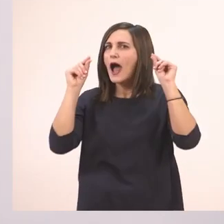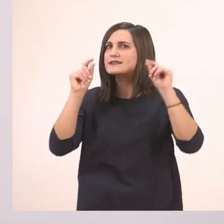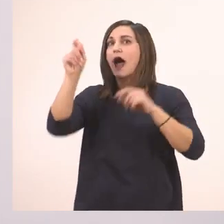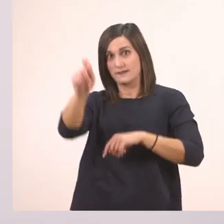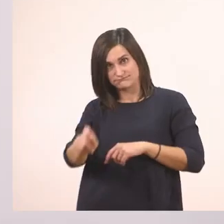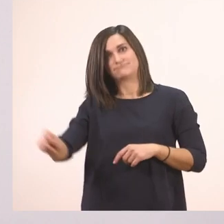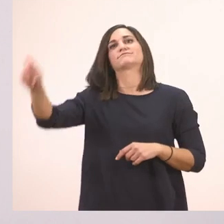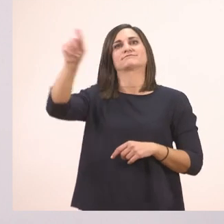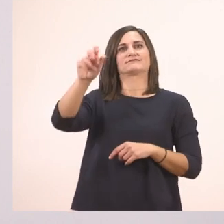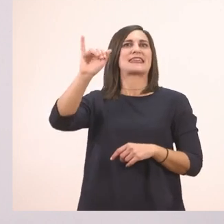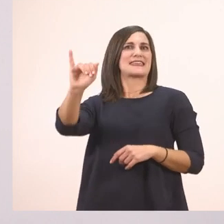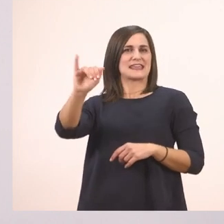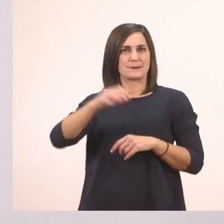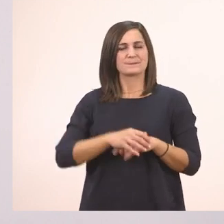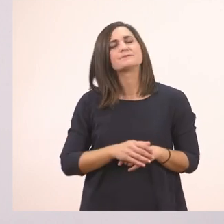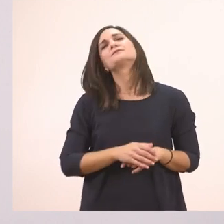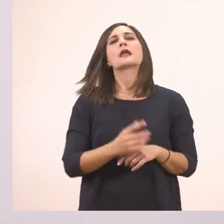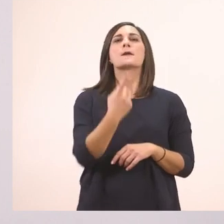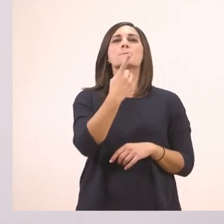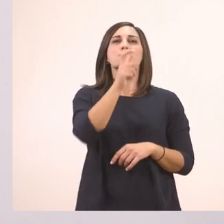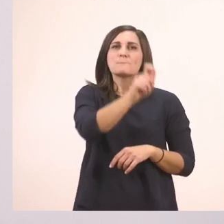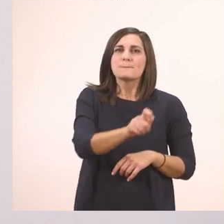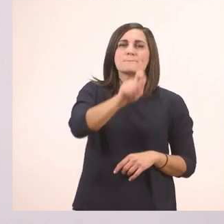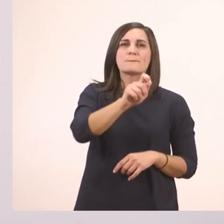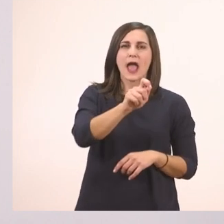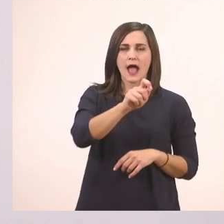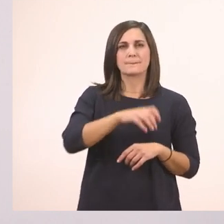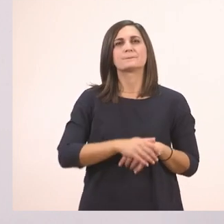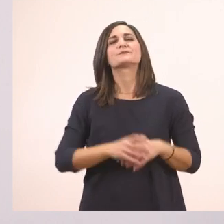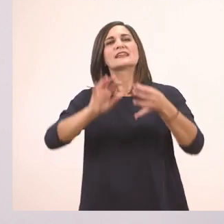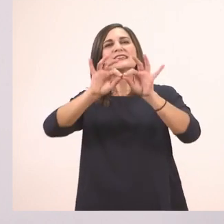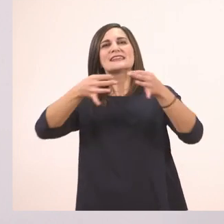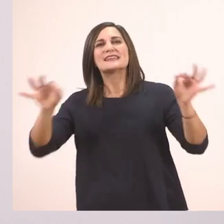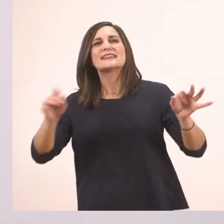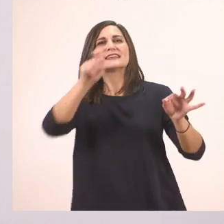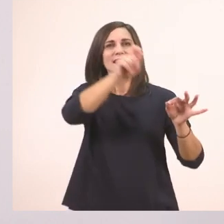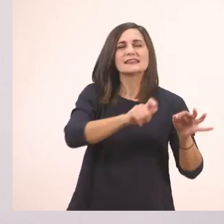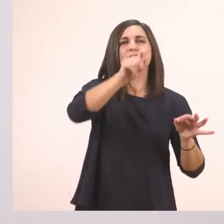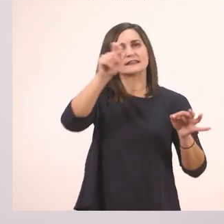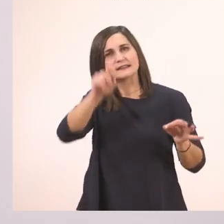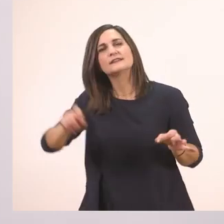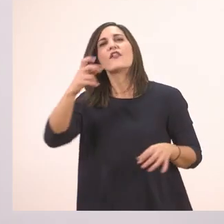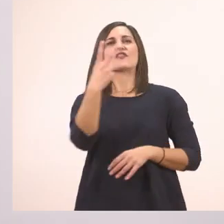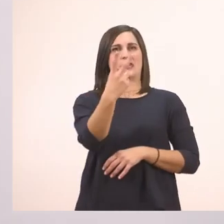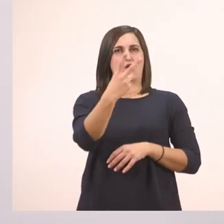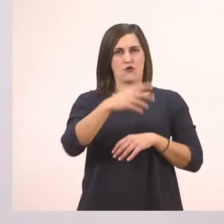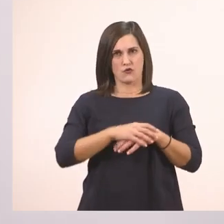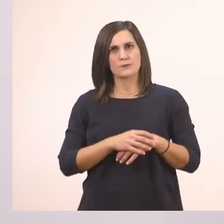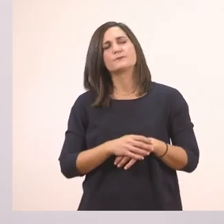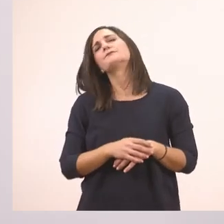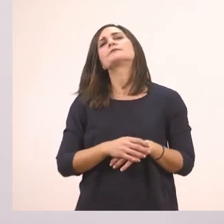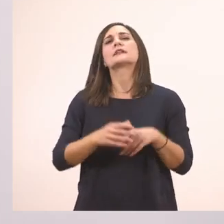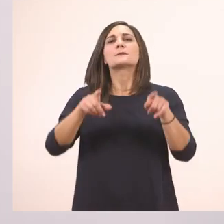Μια - ι - ιστορία με ιππότες;